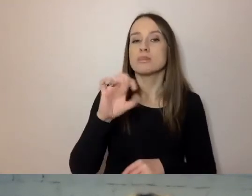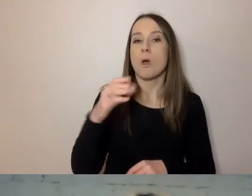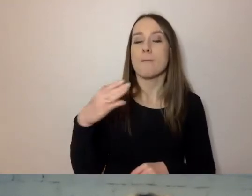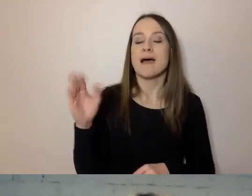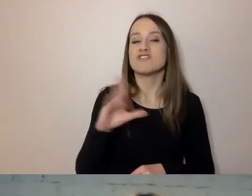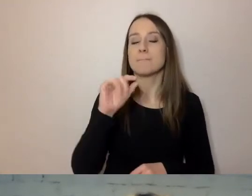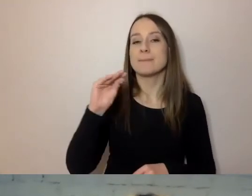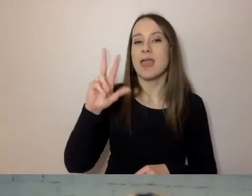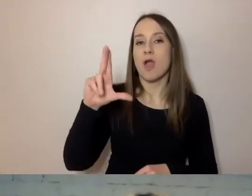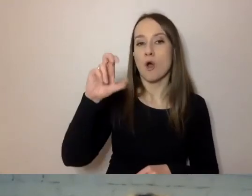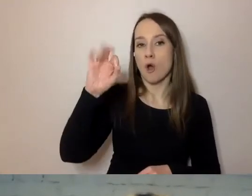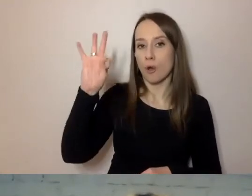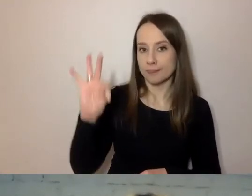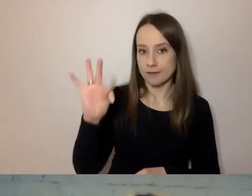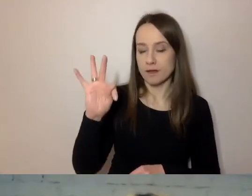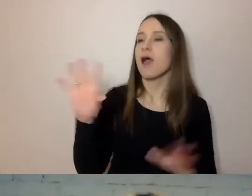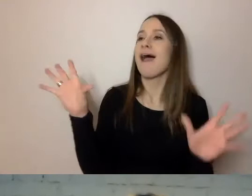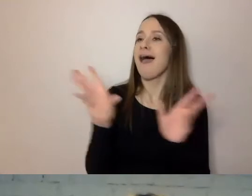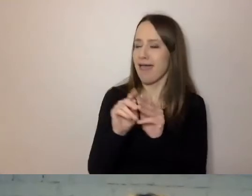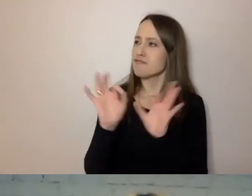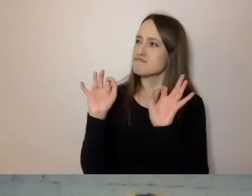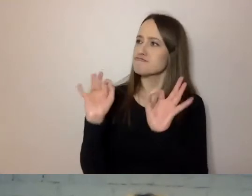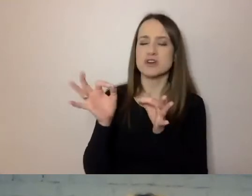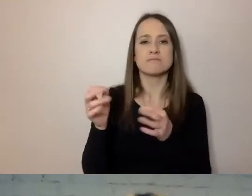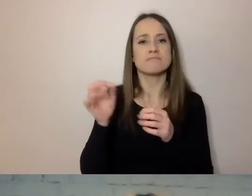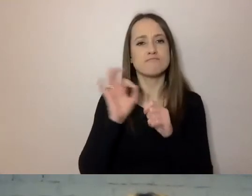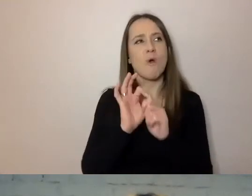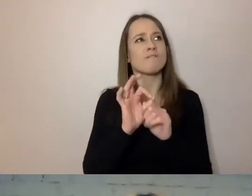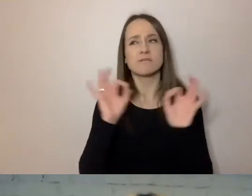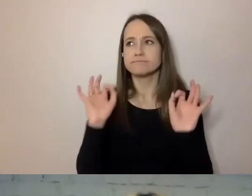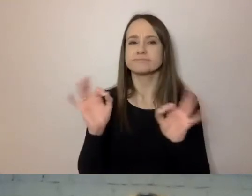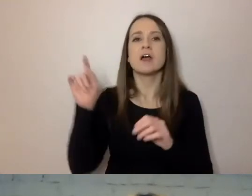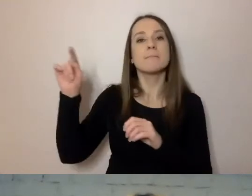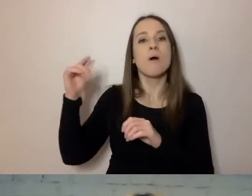Kieruje z wdziękiem i fantastycznie, bo to wychowanek prof. Jana Miodka.